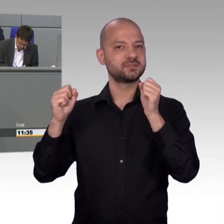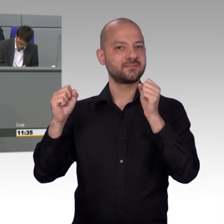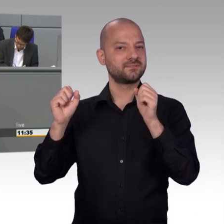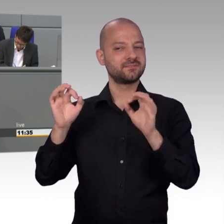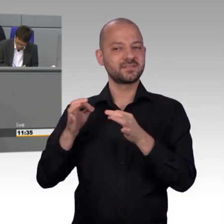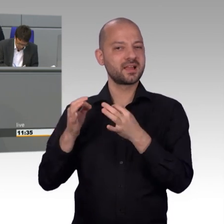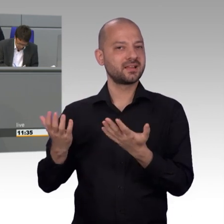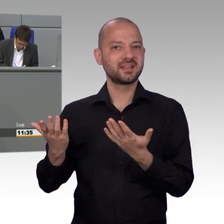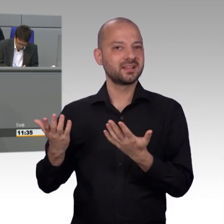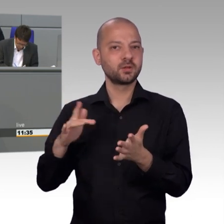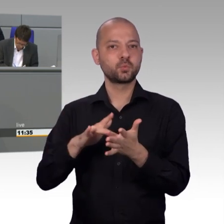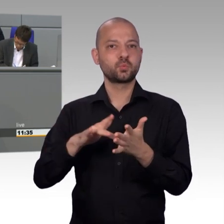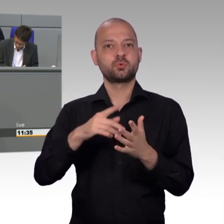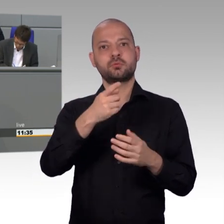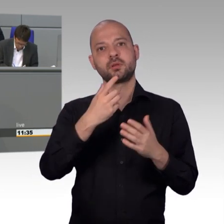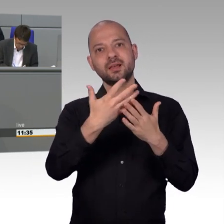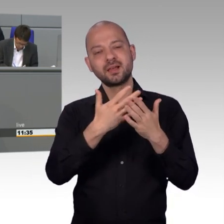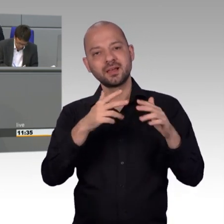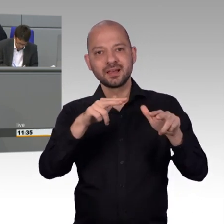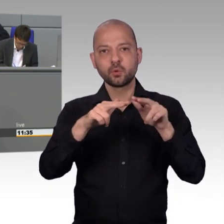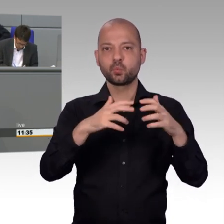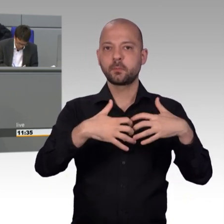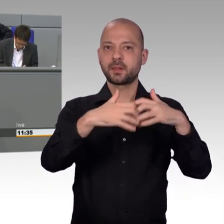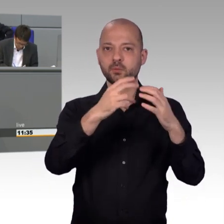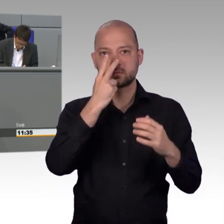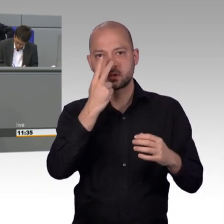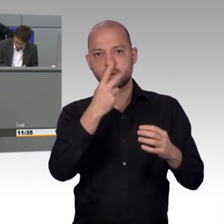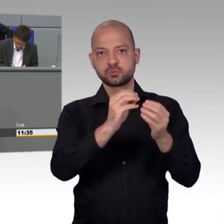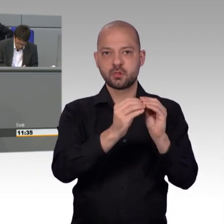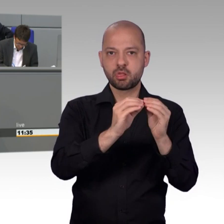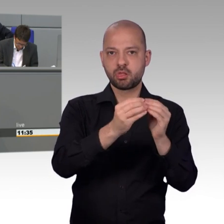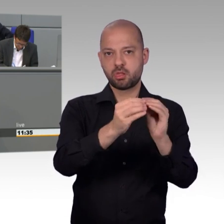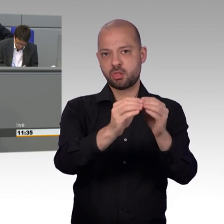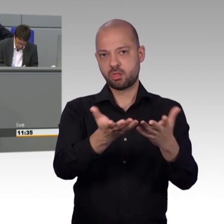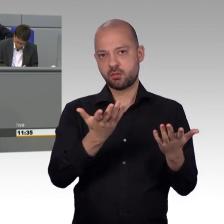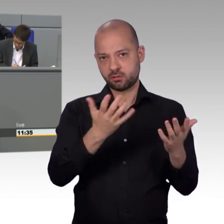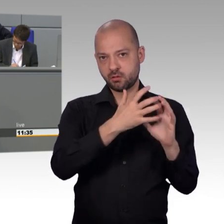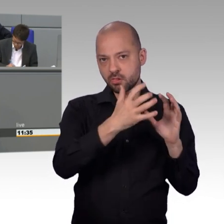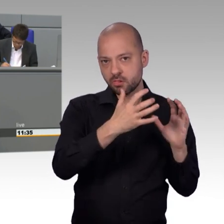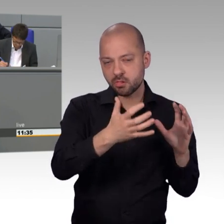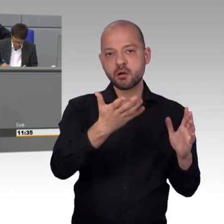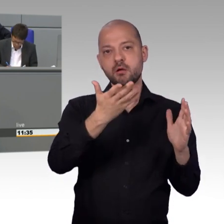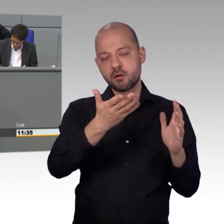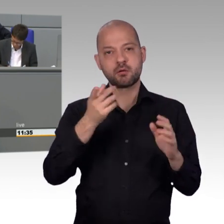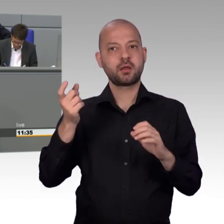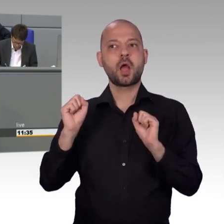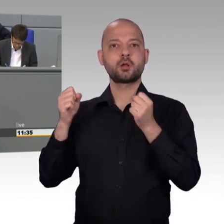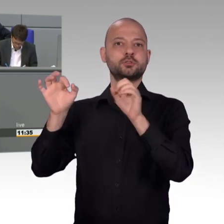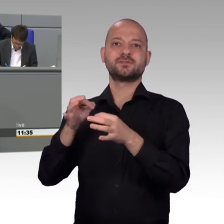gemeinsame Erklärung 2018 von Vera Lengsfeld, Henryk Broder und anderen deutschen Intellektuellen und